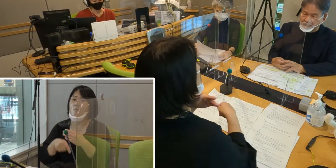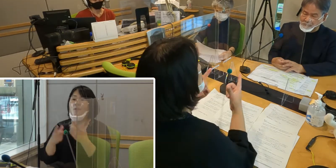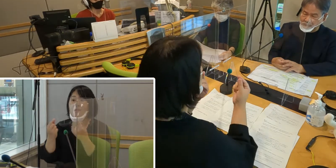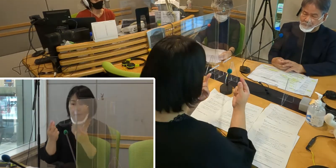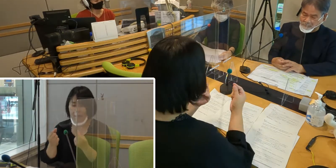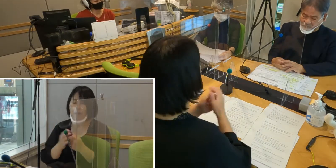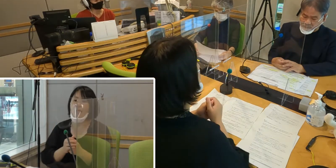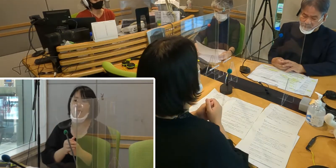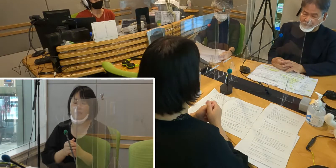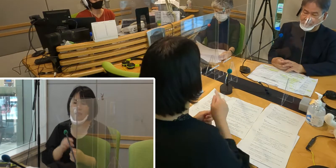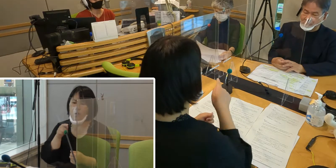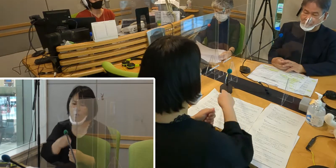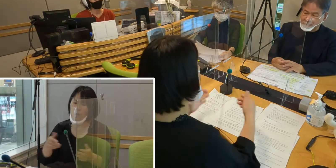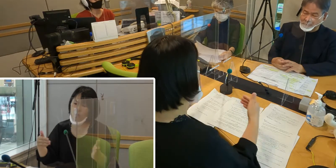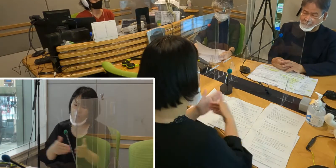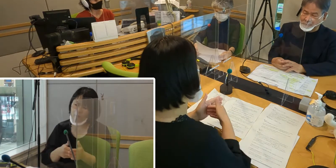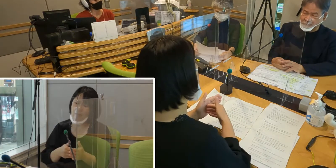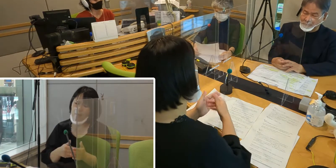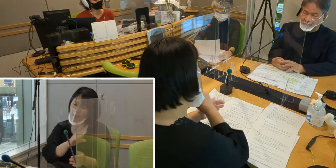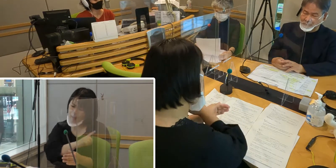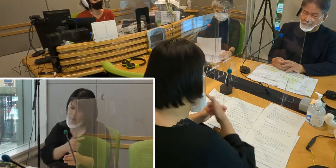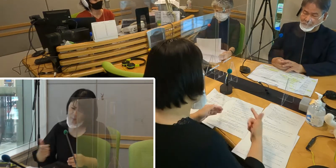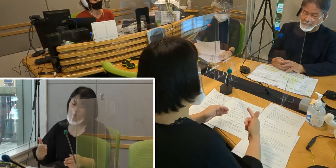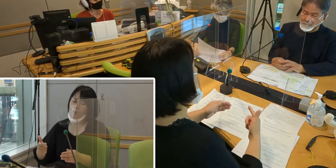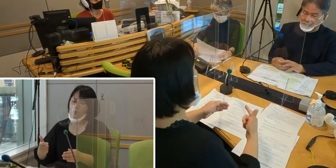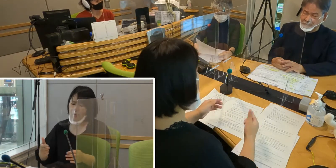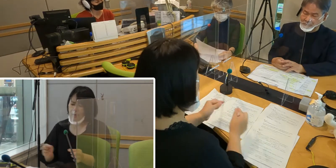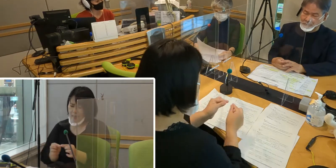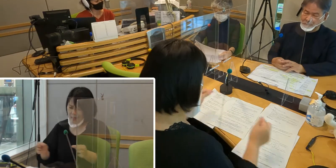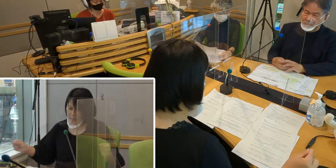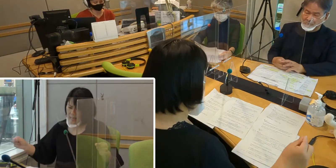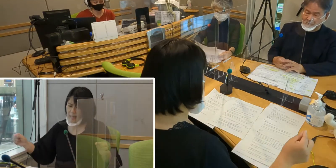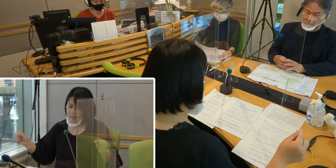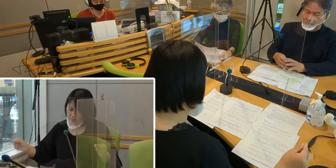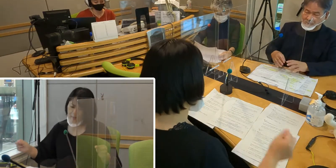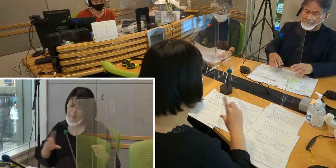（森尾）ここまで来るのに長い道のりが あったかと思うんですけれども、